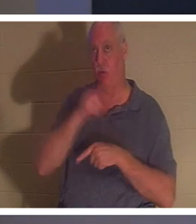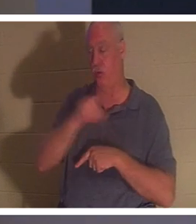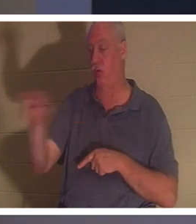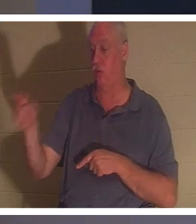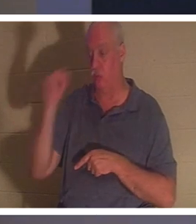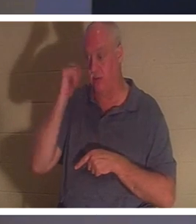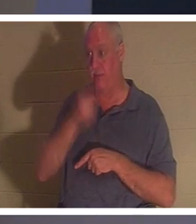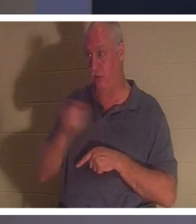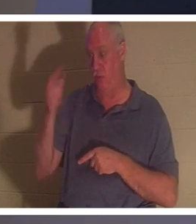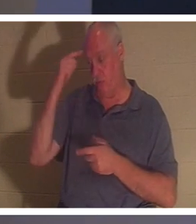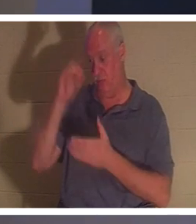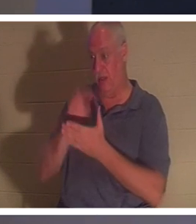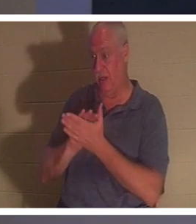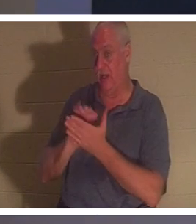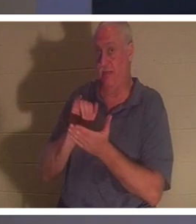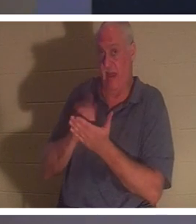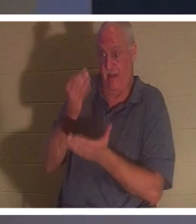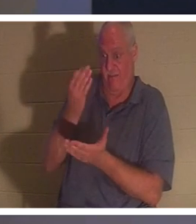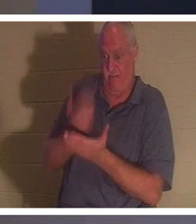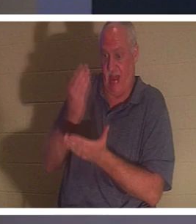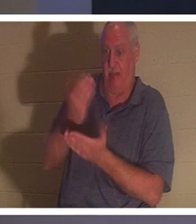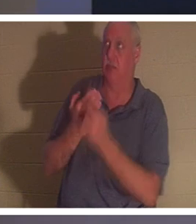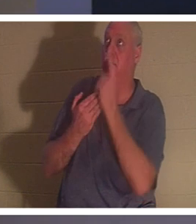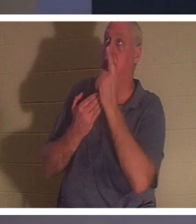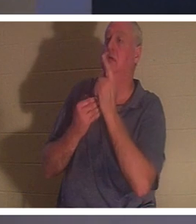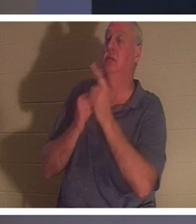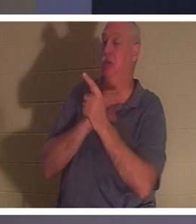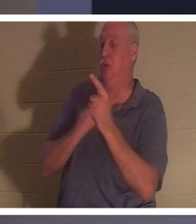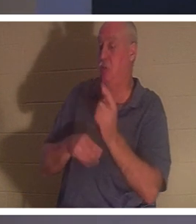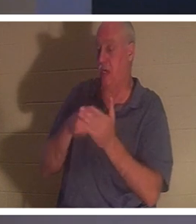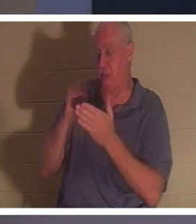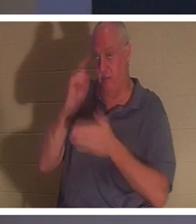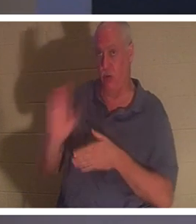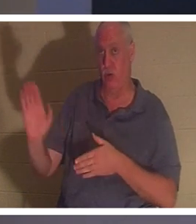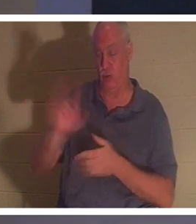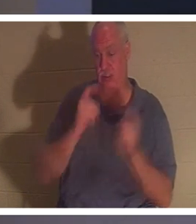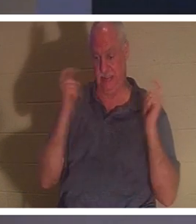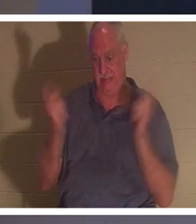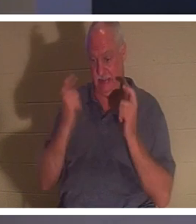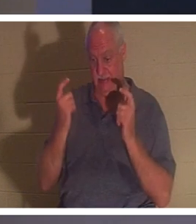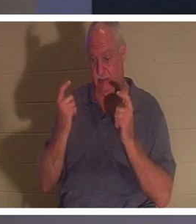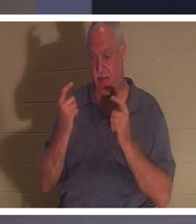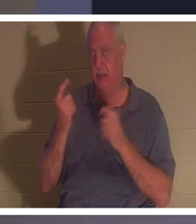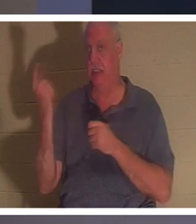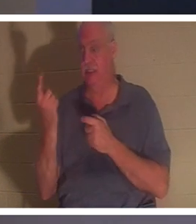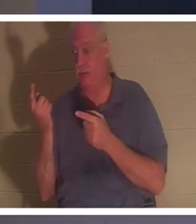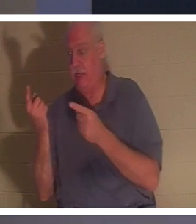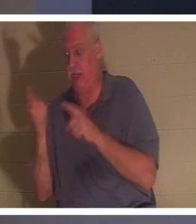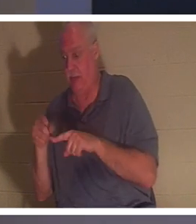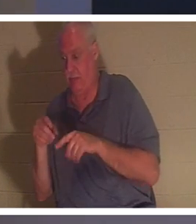基督为你的罪付出了代价这一事实，那么你的灵里就会发生一些事情。